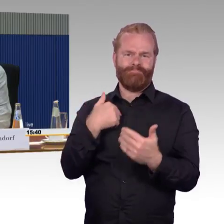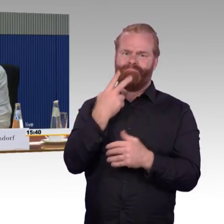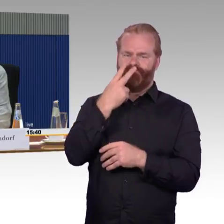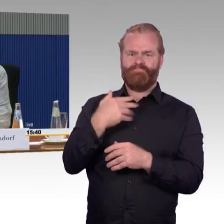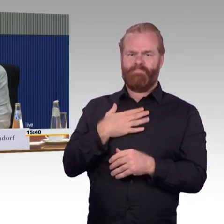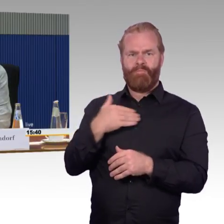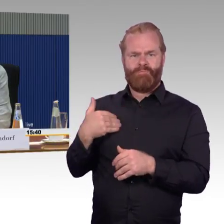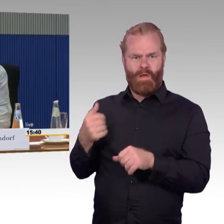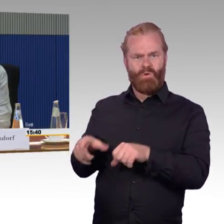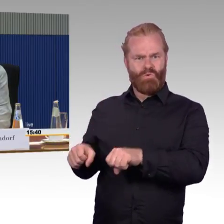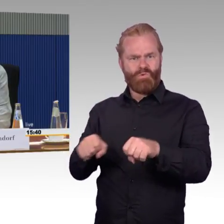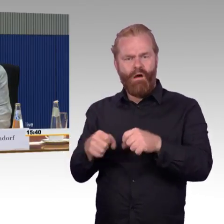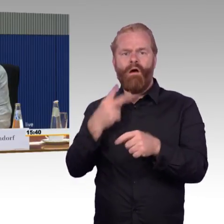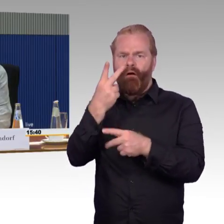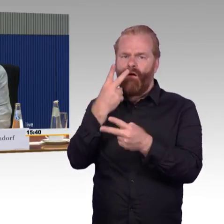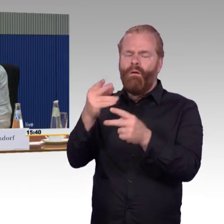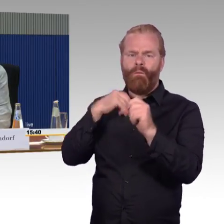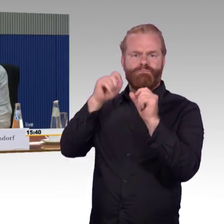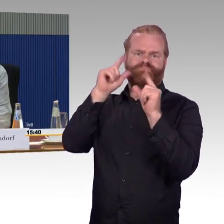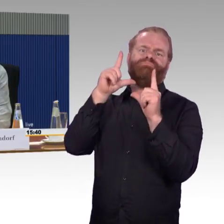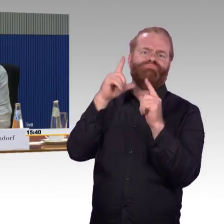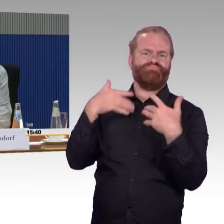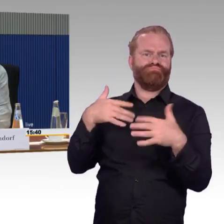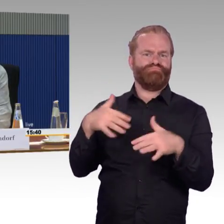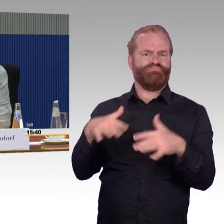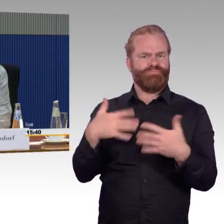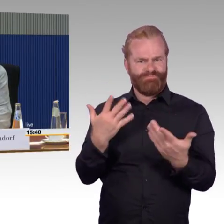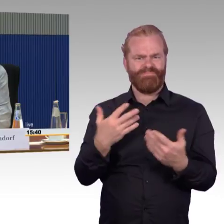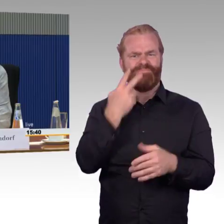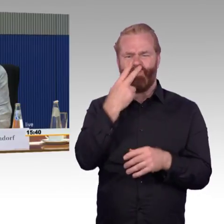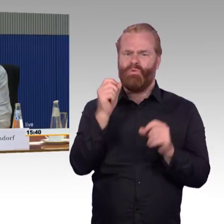Hier sehe ich den, das große Problem. Ich sehe auch das Problem, wenn ich lese,